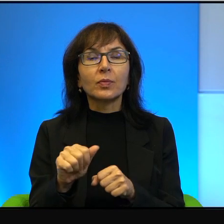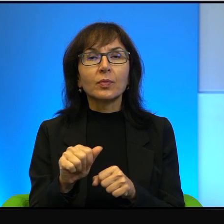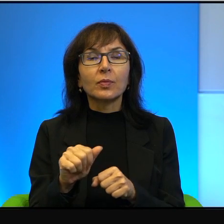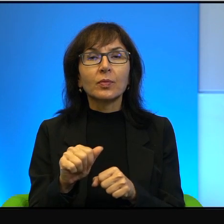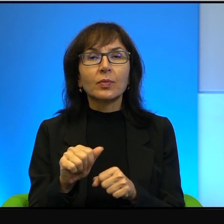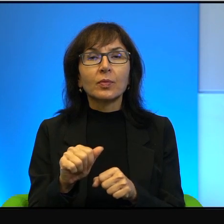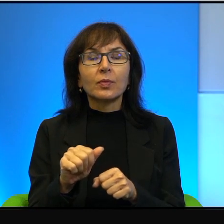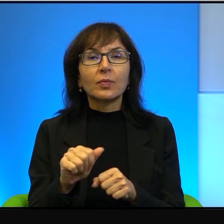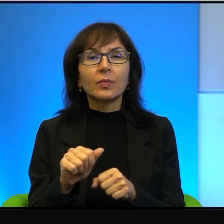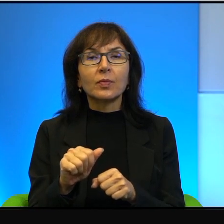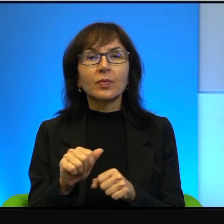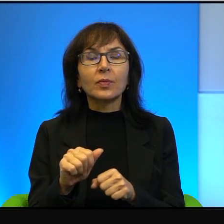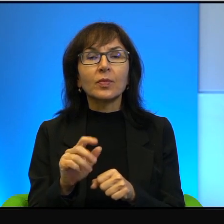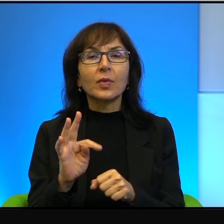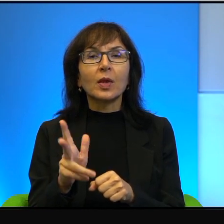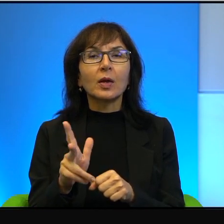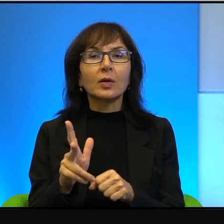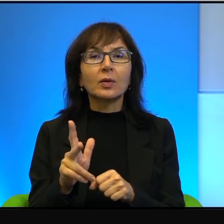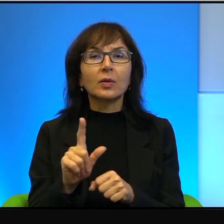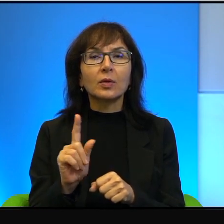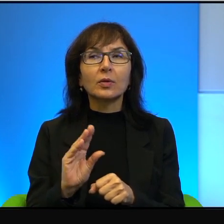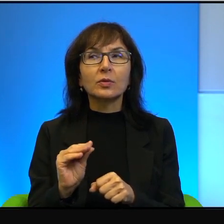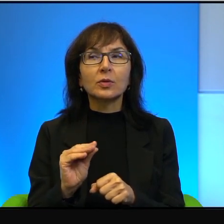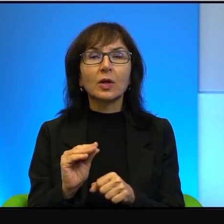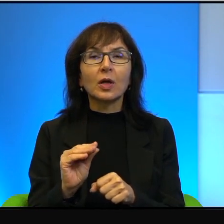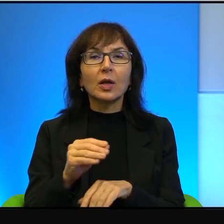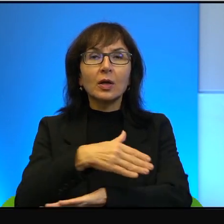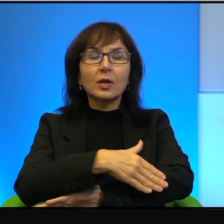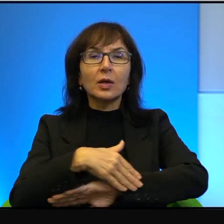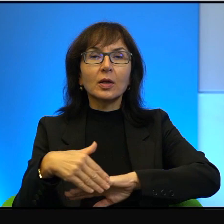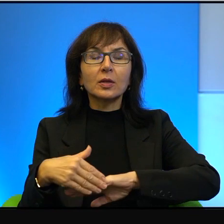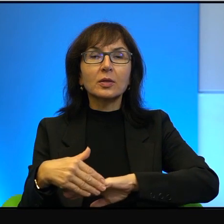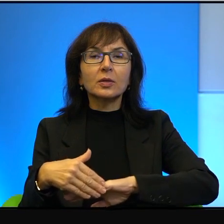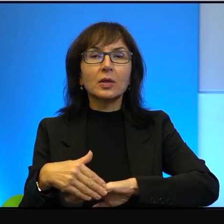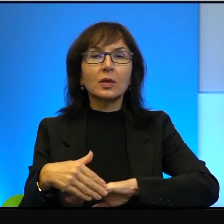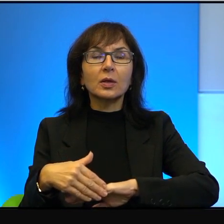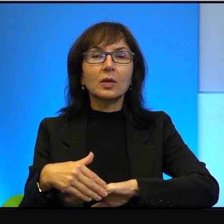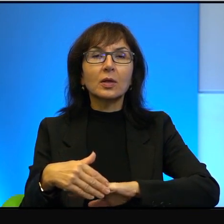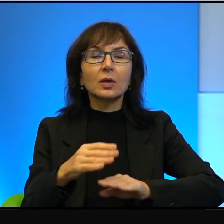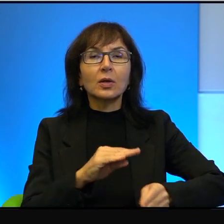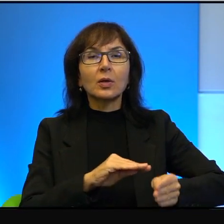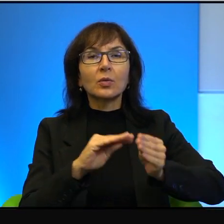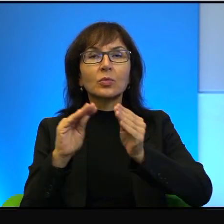I to jest, wie Pani, to jest tak, że ta fizyczna granica, ona się przenosi do ludzkich głów.